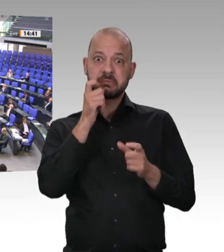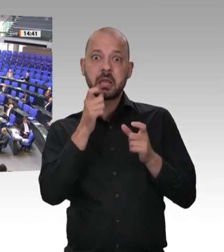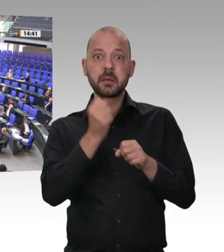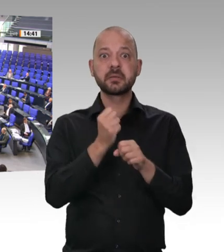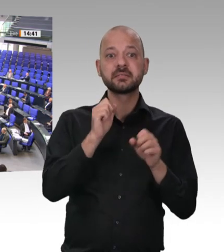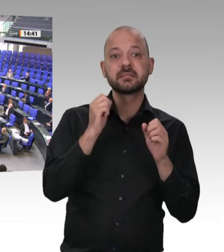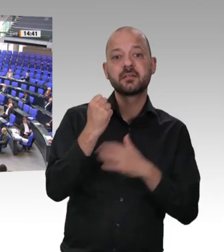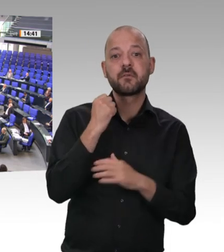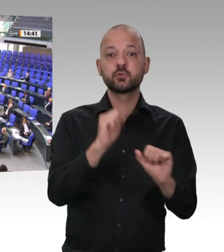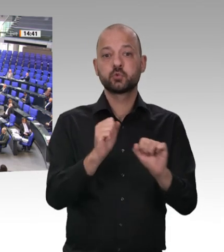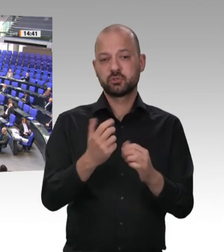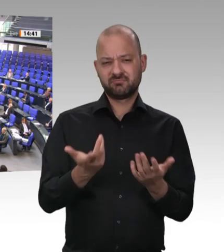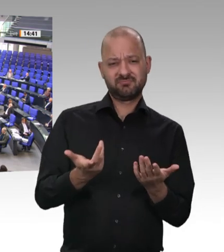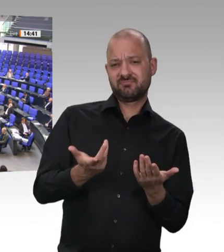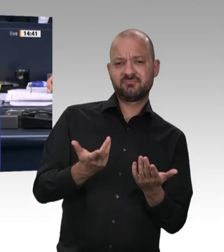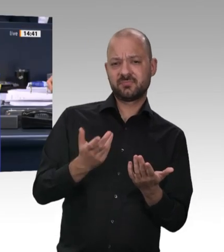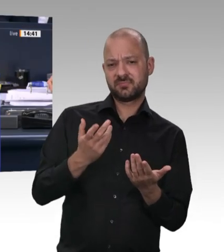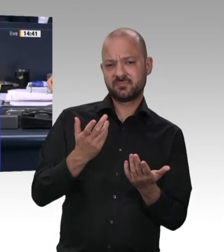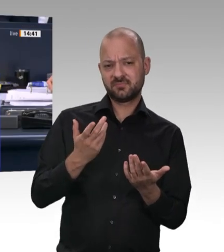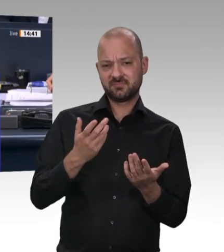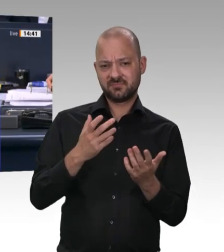Das Wort hat die Kollegin Katja Mast für die SPDFraktion.